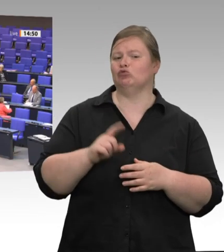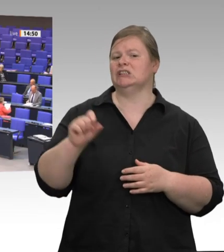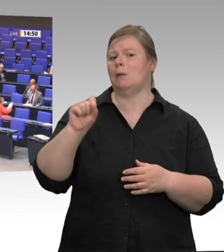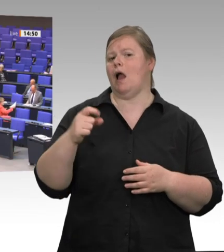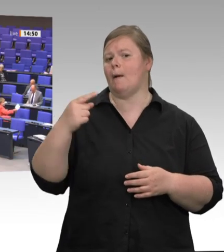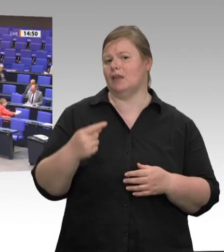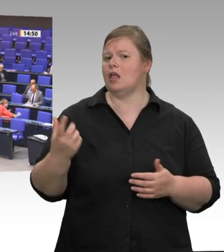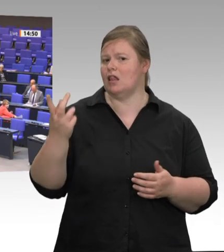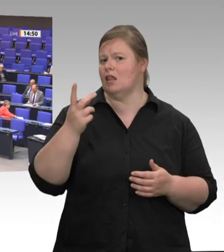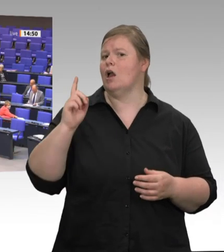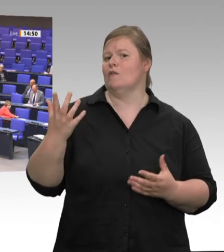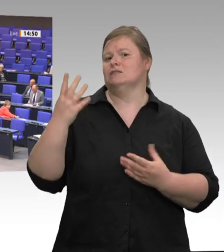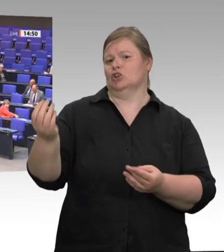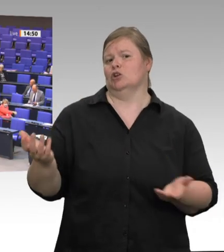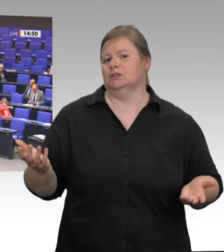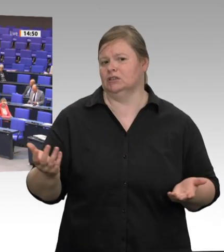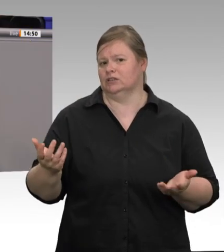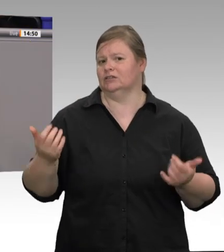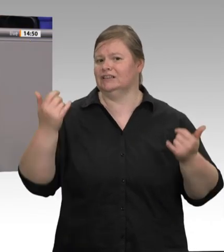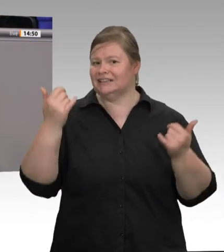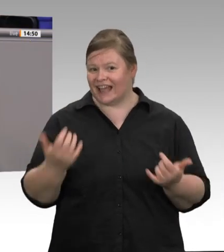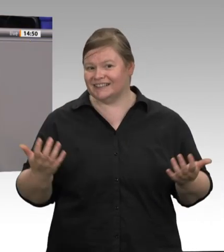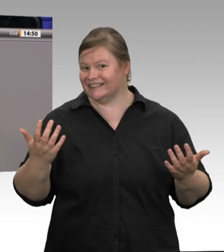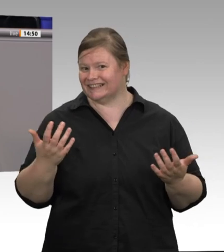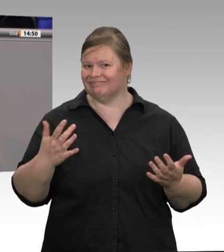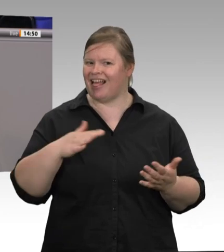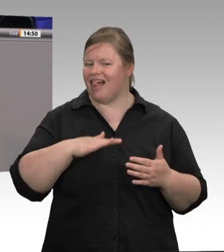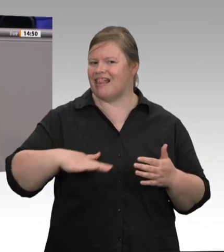Ministerpräsident Laschet aus Nordrhein- Westfalen behauptete auch noch, das Virus